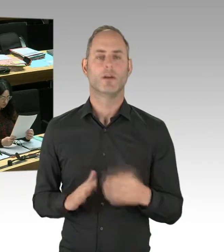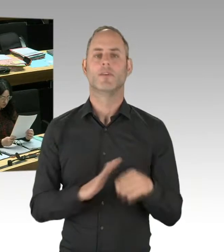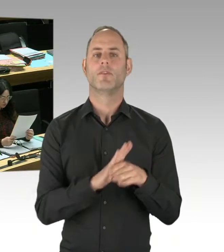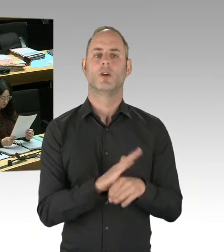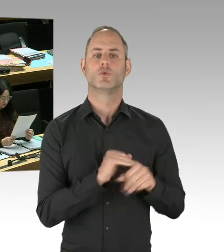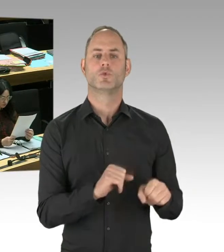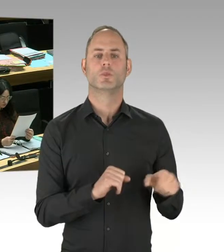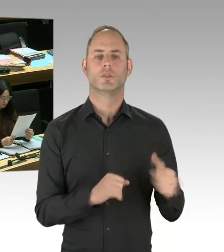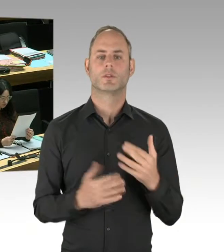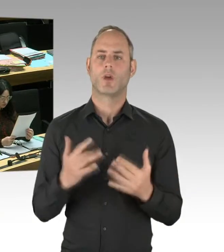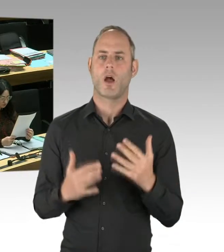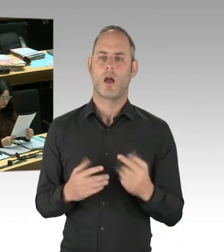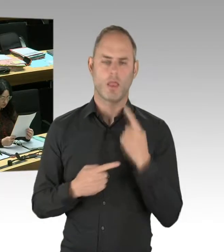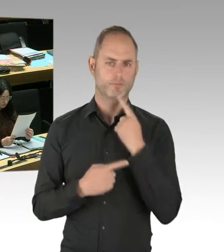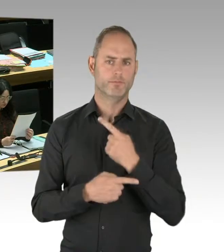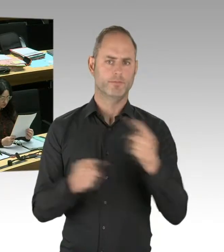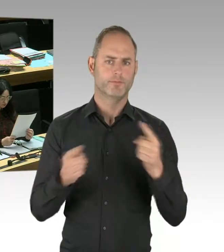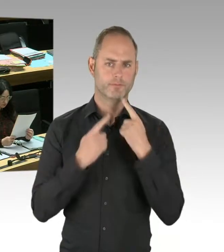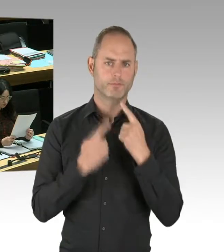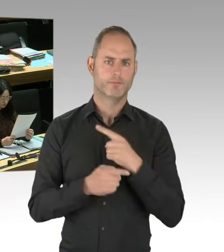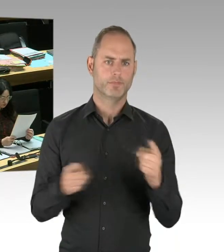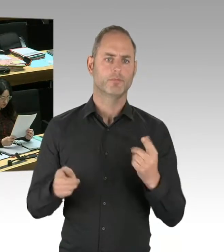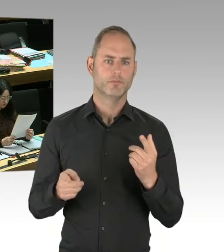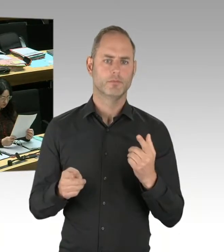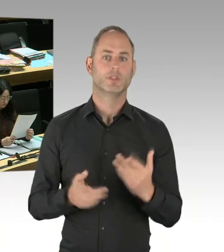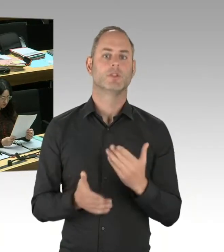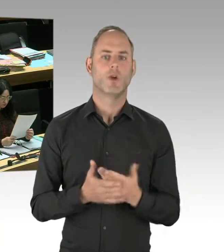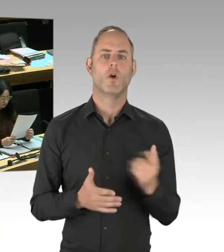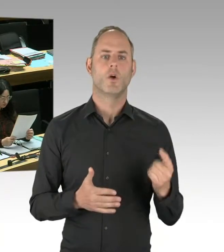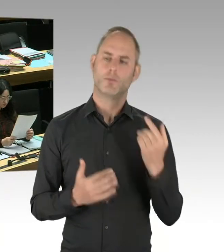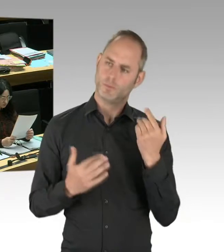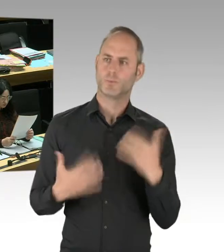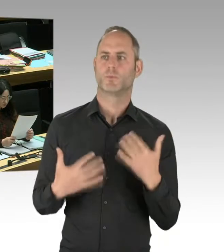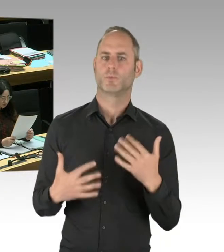mit der Situation umgehen, dass wir gut beraten sind, radikalisierte Menschen in unserer Stadt,